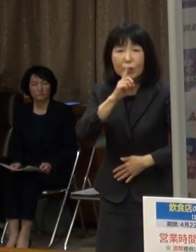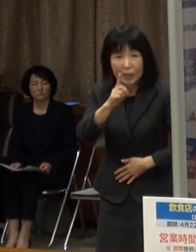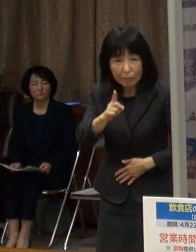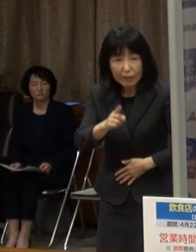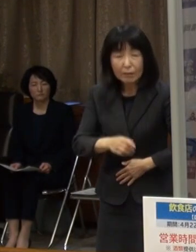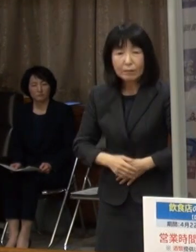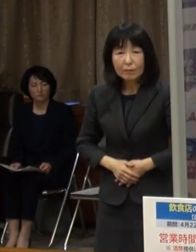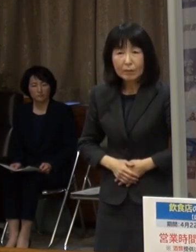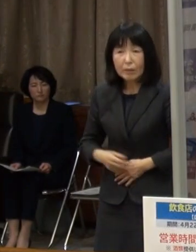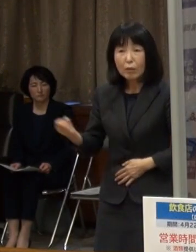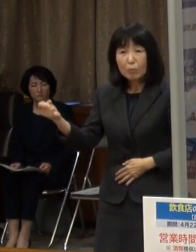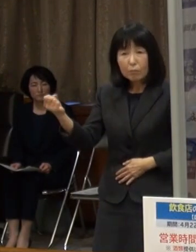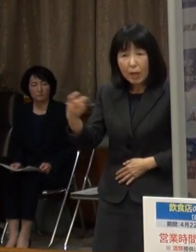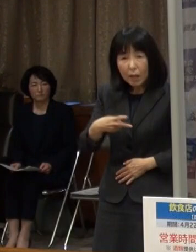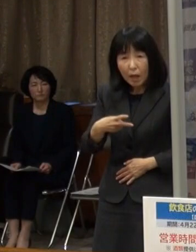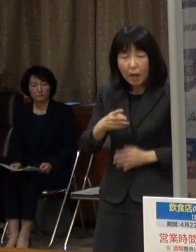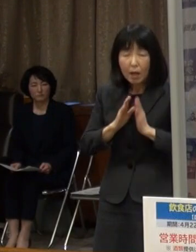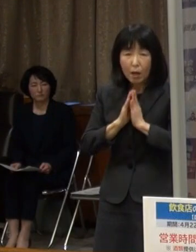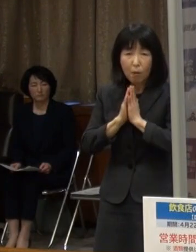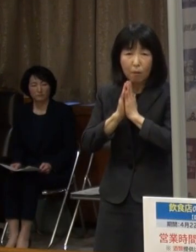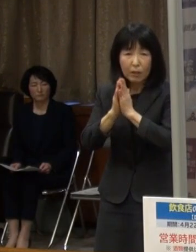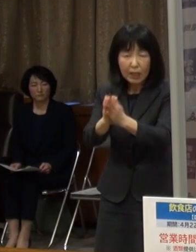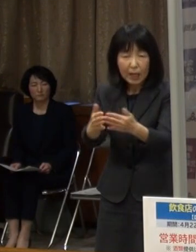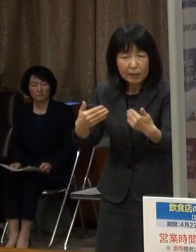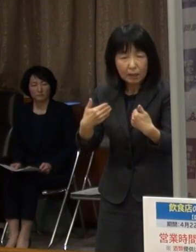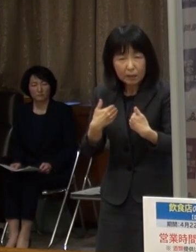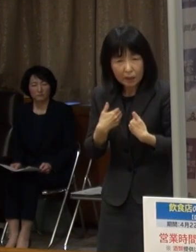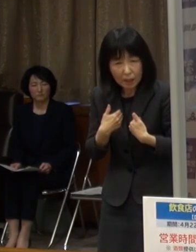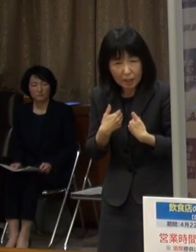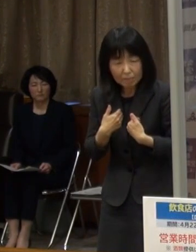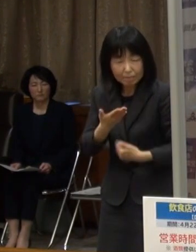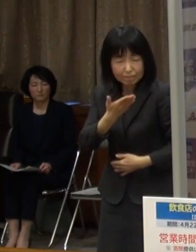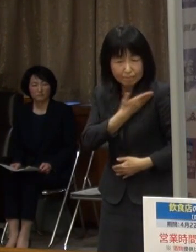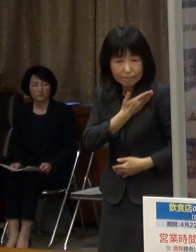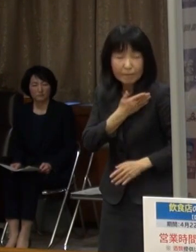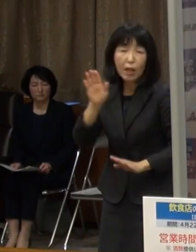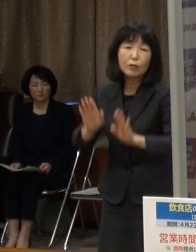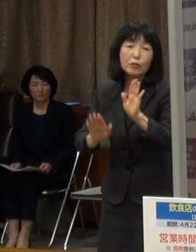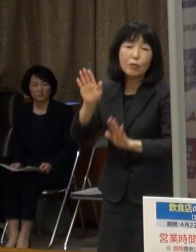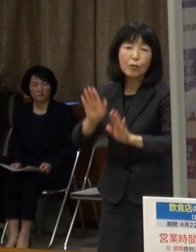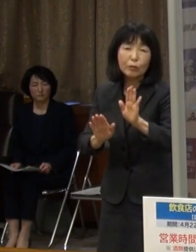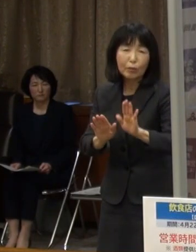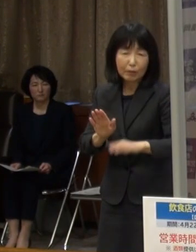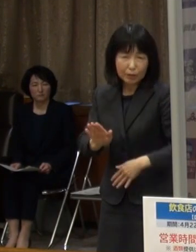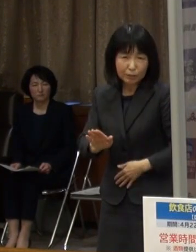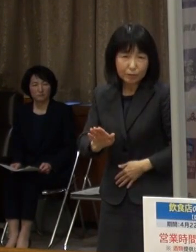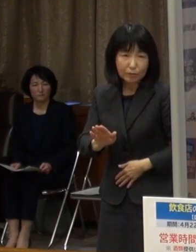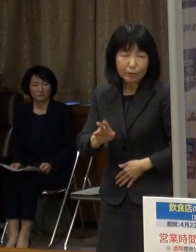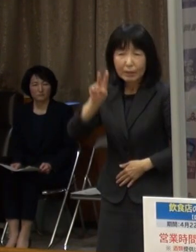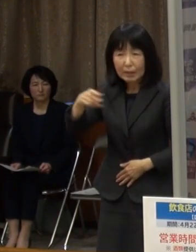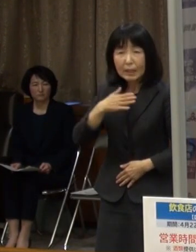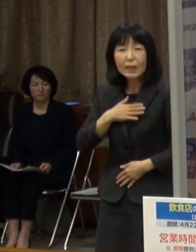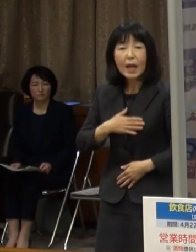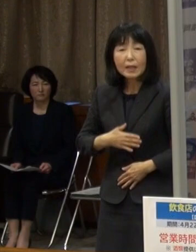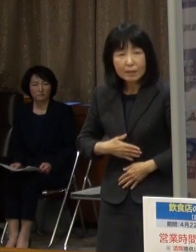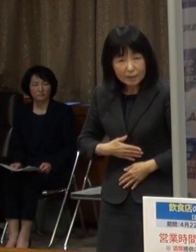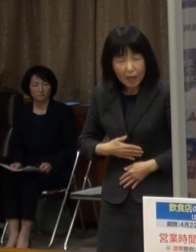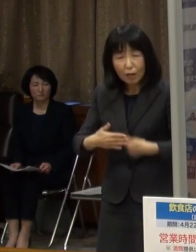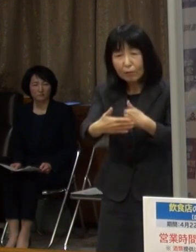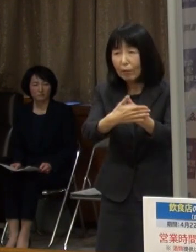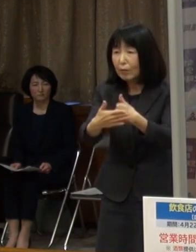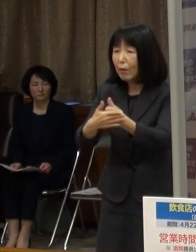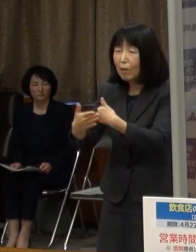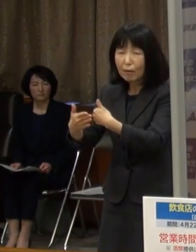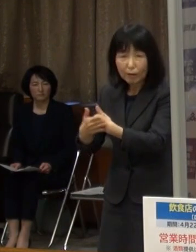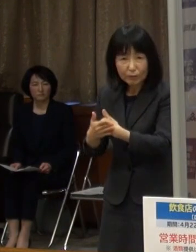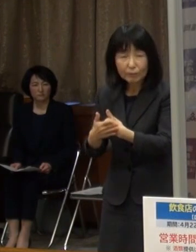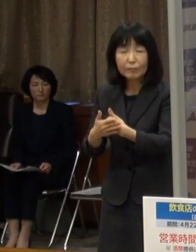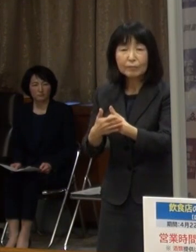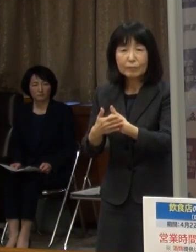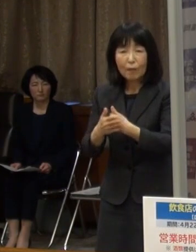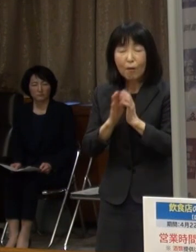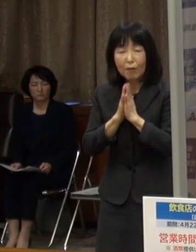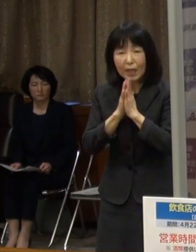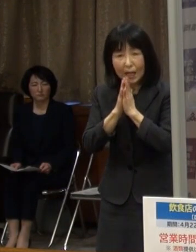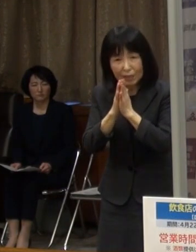再びこのような要請をせざるを得ない状況となったことを ご理解のうえ ご協力を賜りますようお願いします